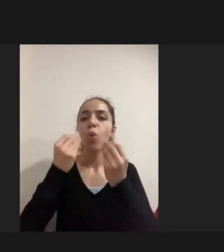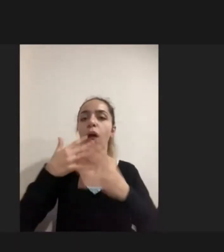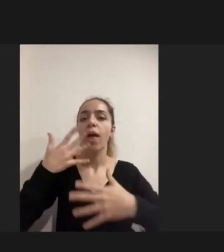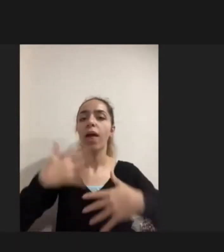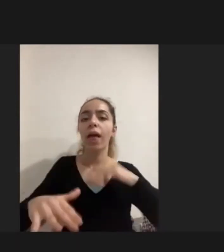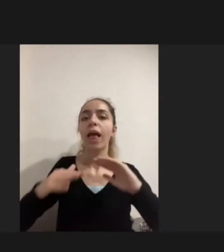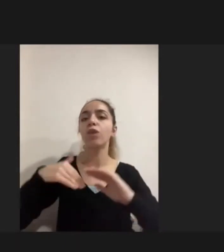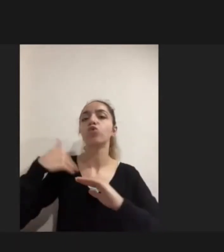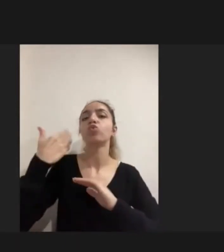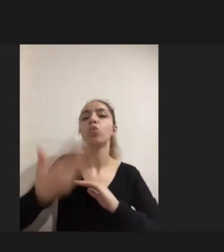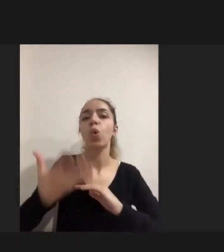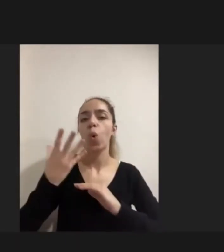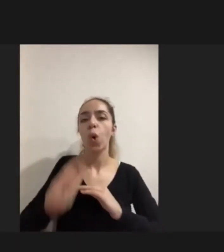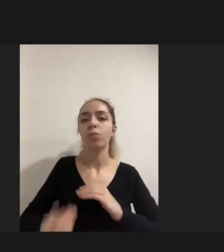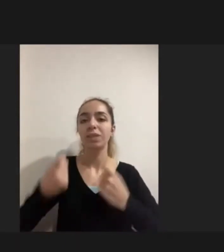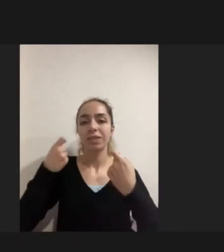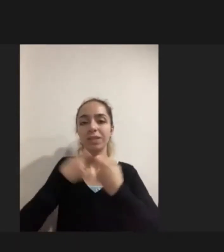bu Savaş sırasındaki ya da travmalardan kaynaklı engellilik vardı